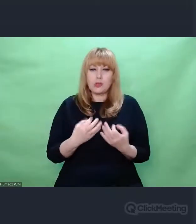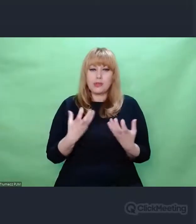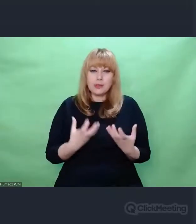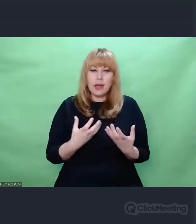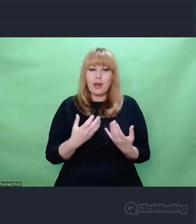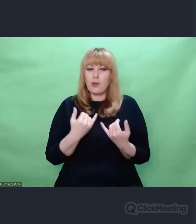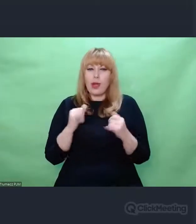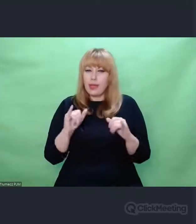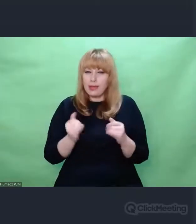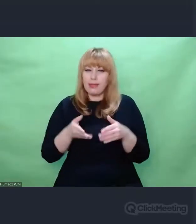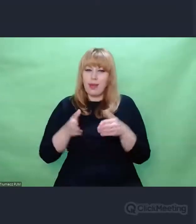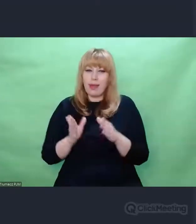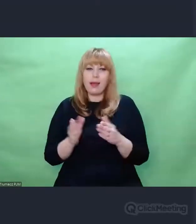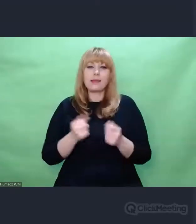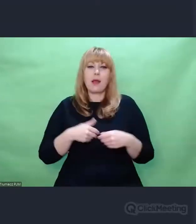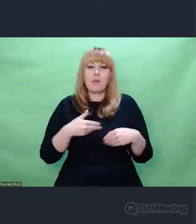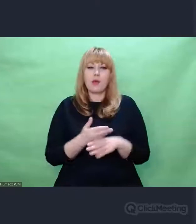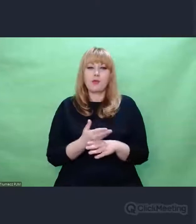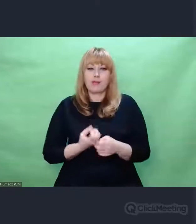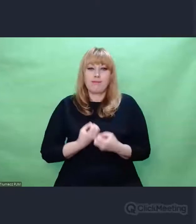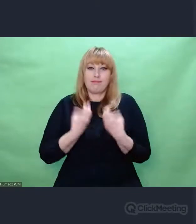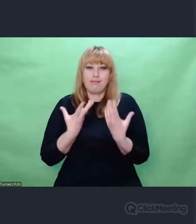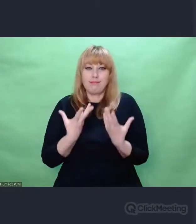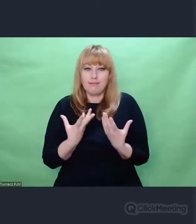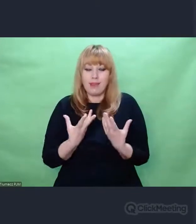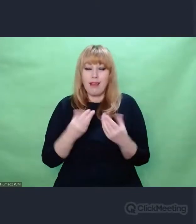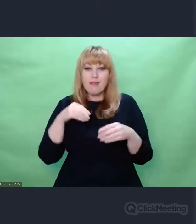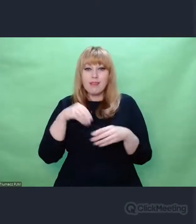stricte dźwiękowymi. Otóż Enigma jako urządzenie